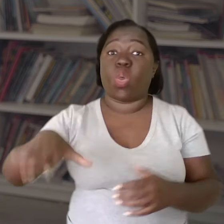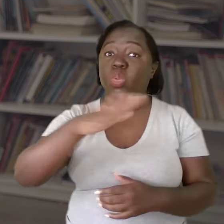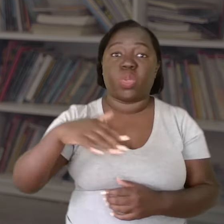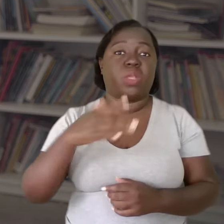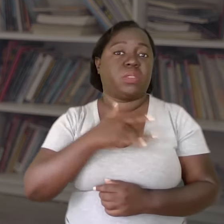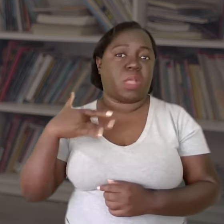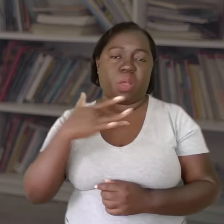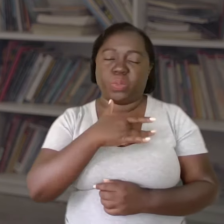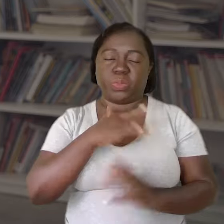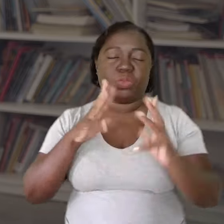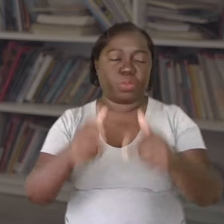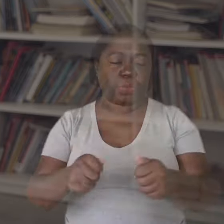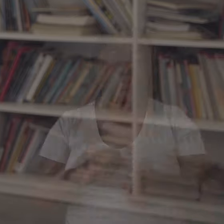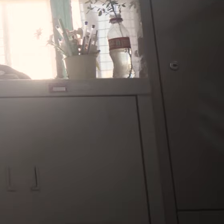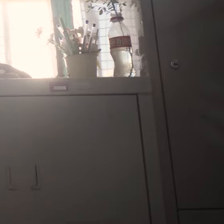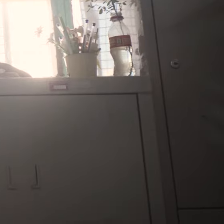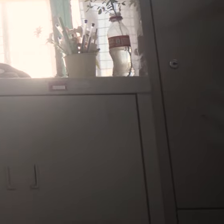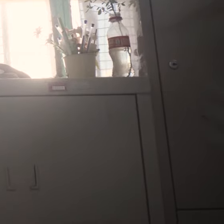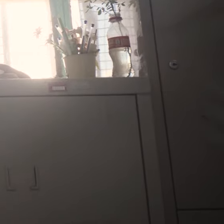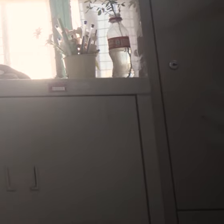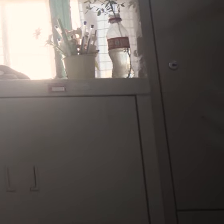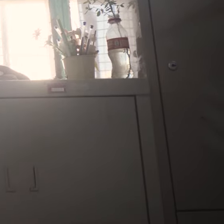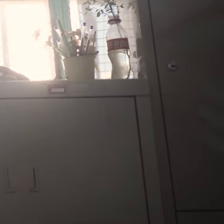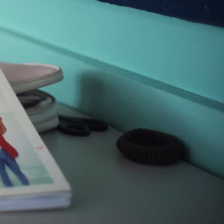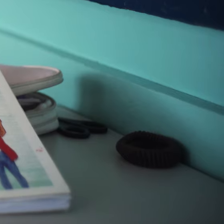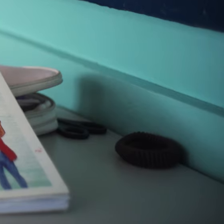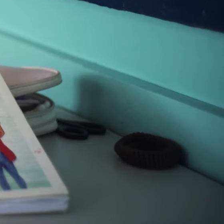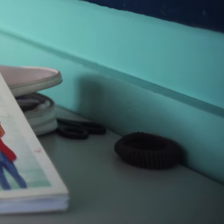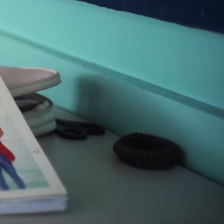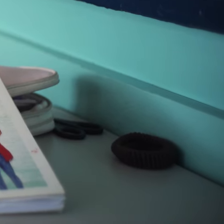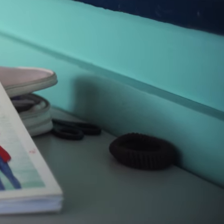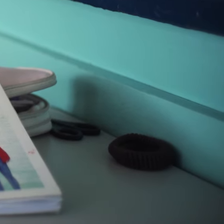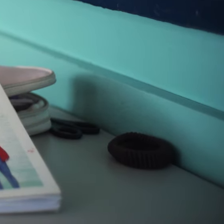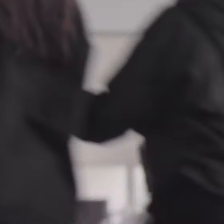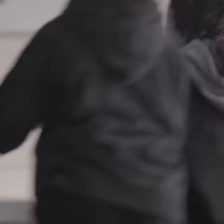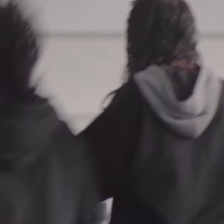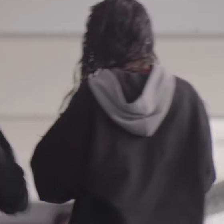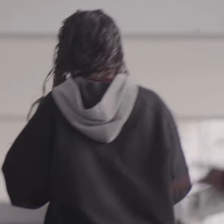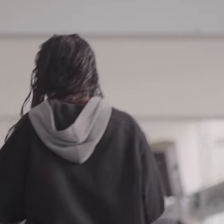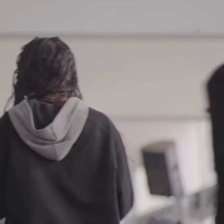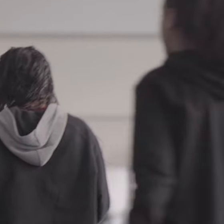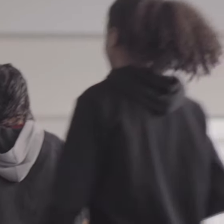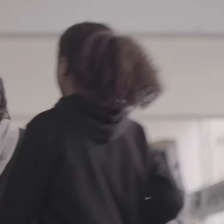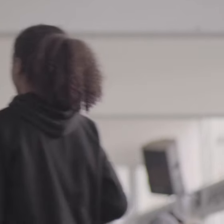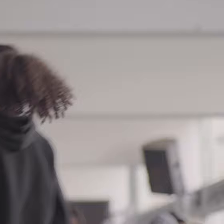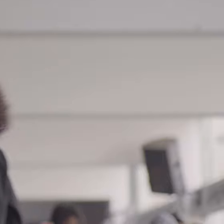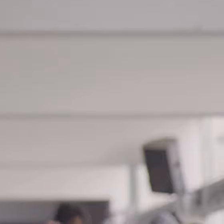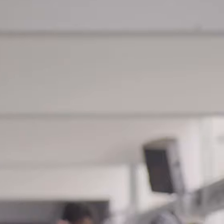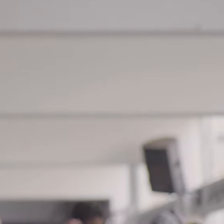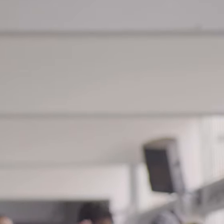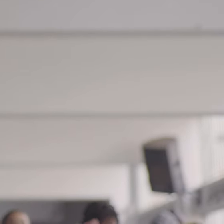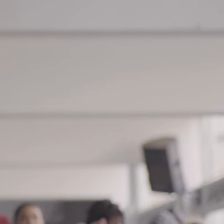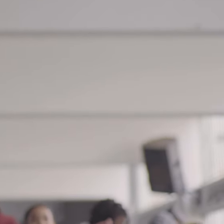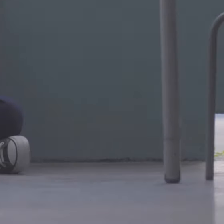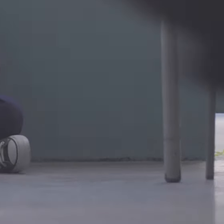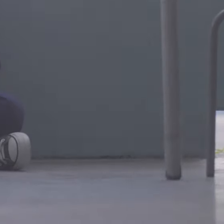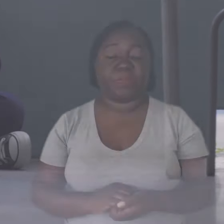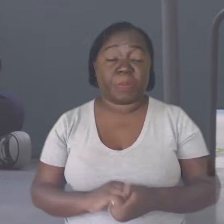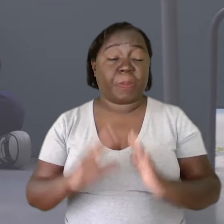de saúde pública.